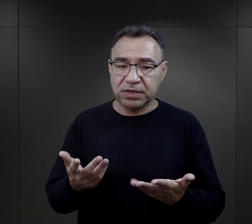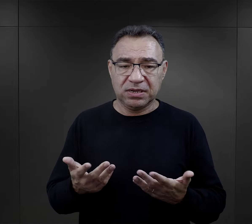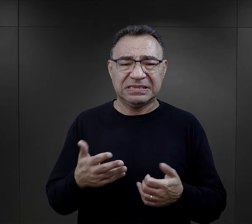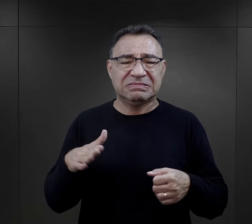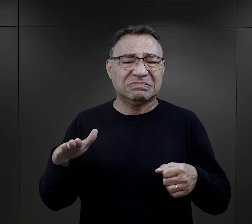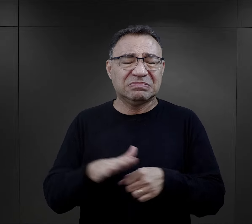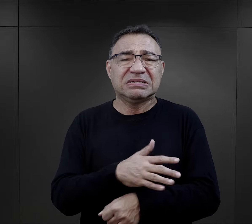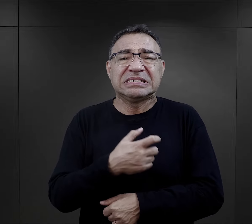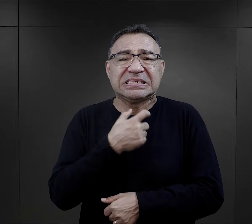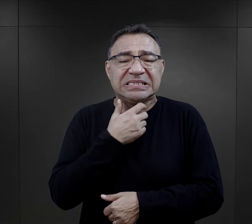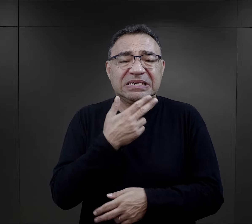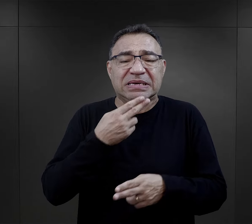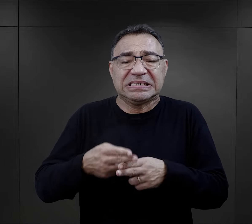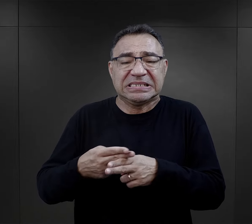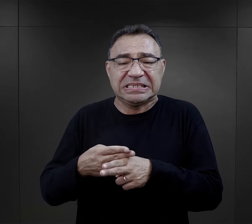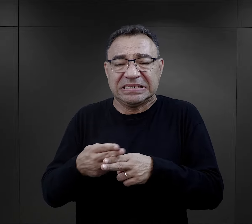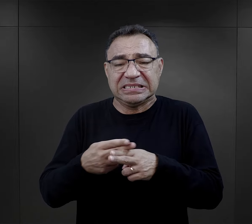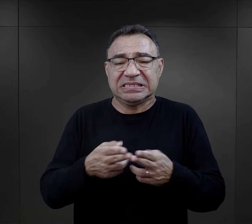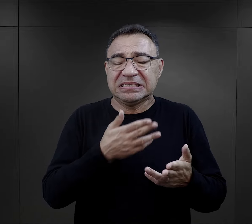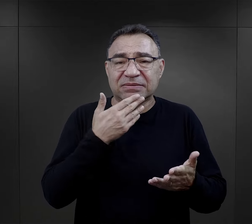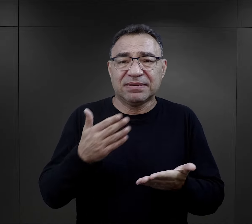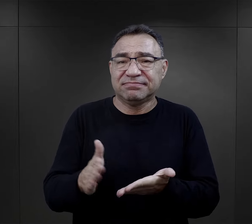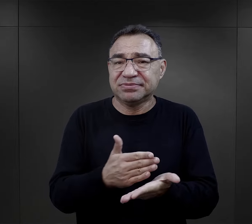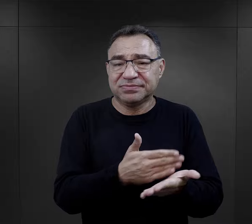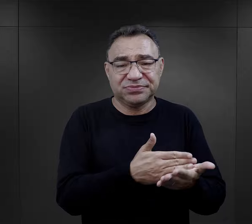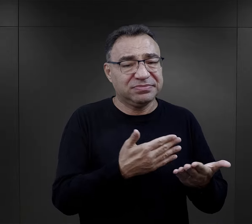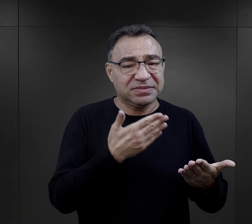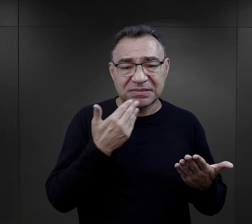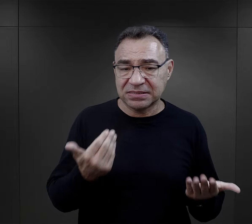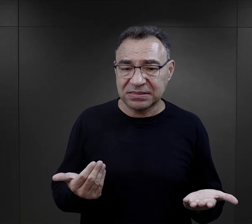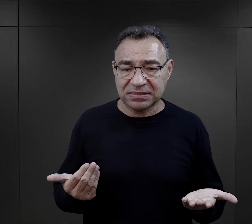Były przepełnione, nie były czyszczone regularnie, nie były sprzątane,